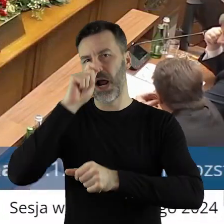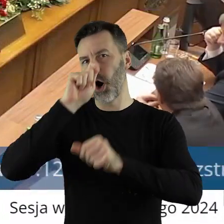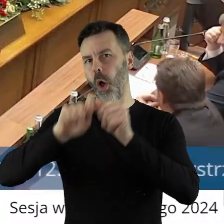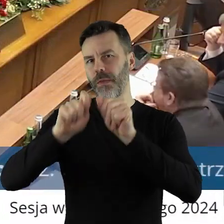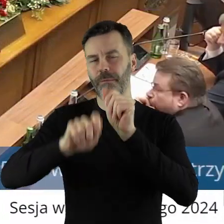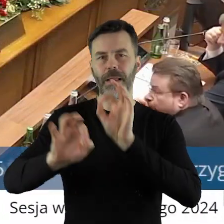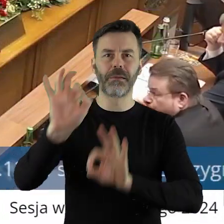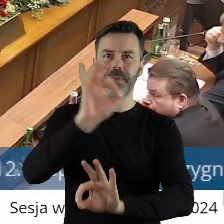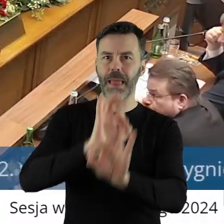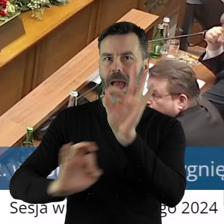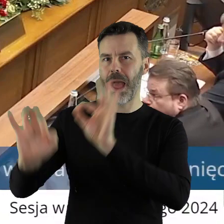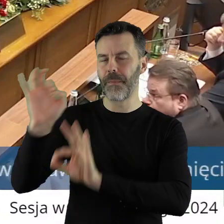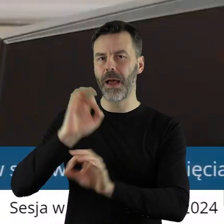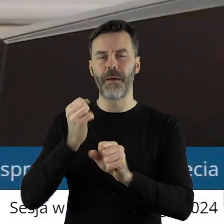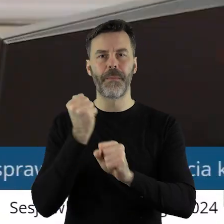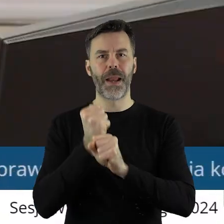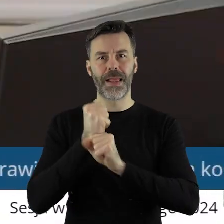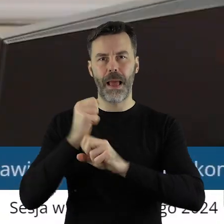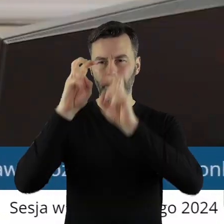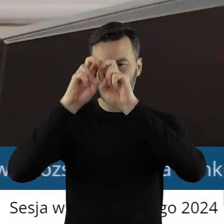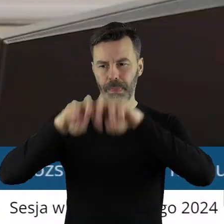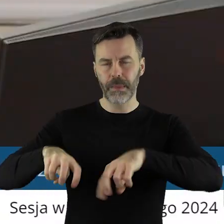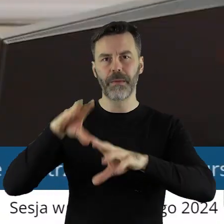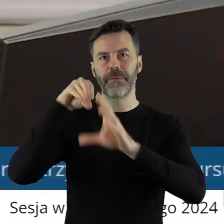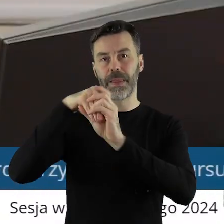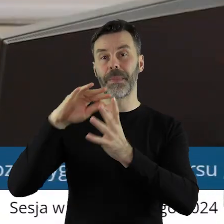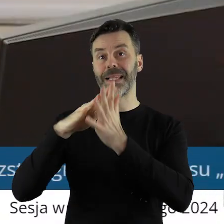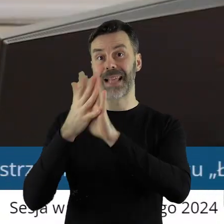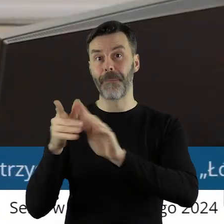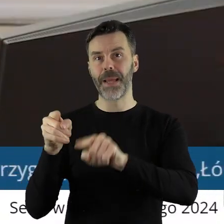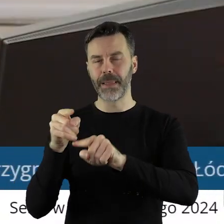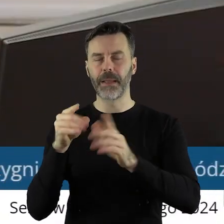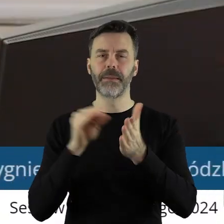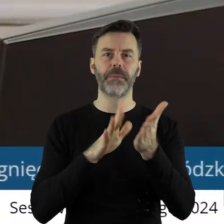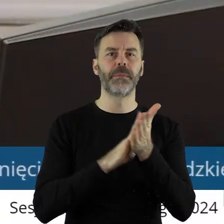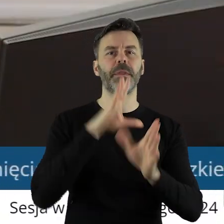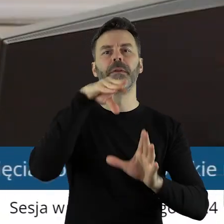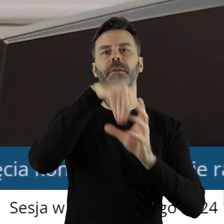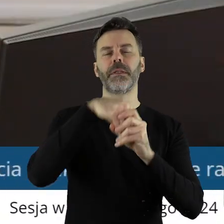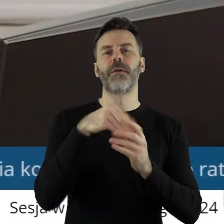restauratorskie lub roboty budowlane przy zabytkach wpisanych do rejestru zabytków